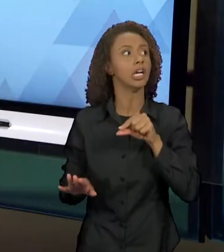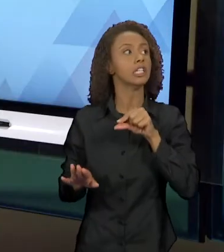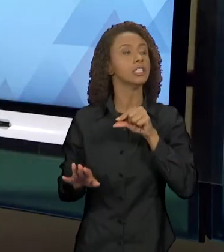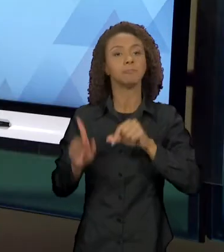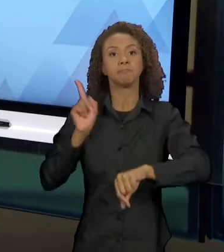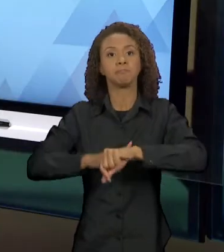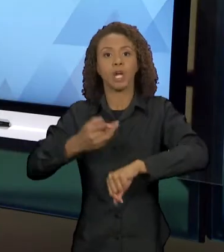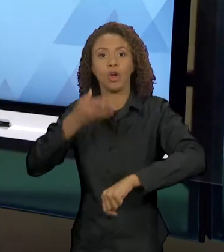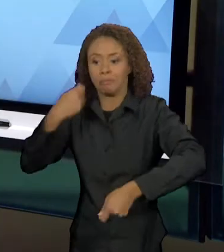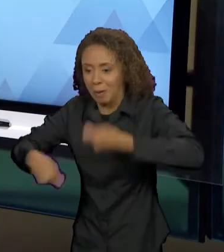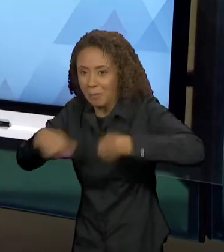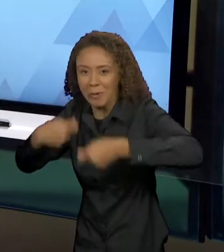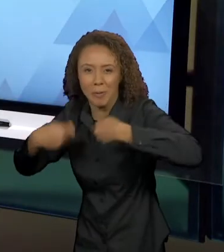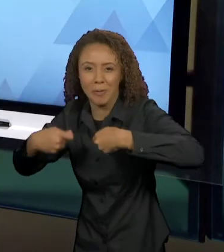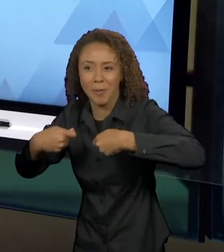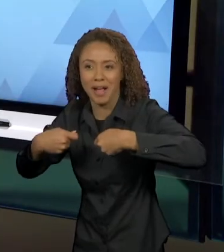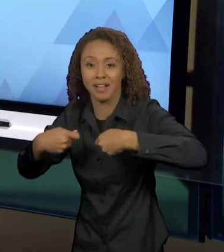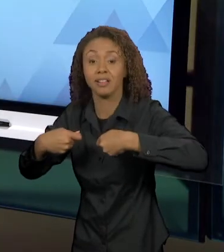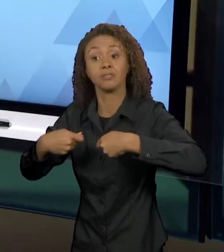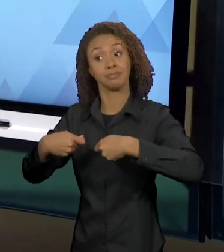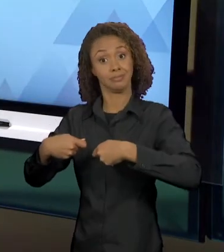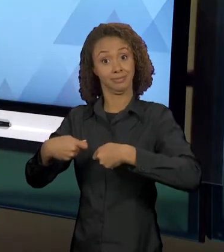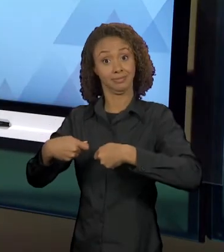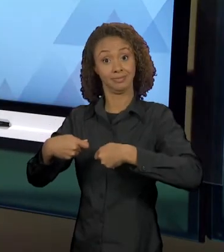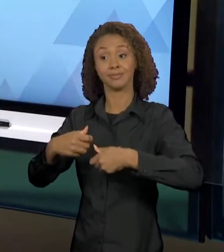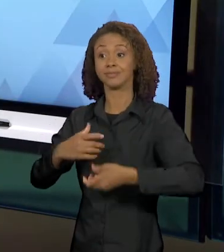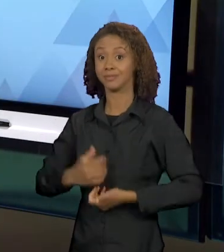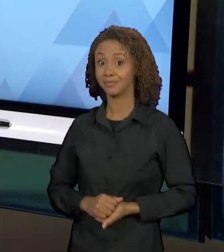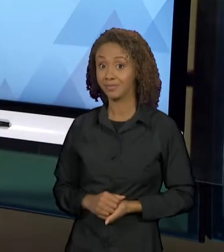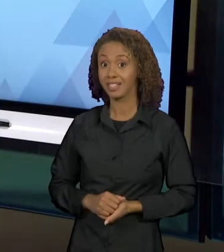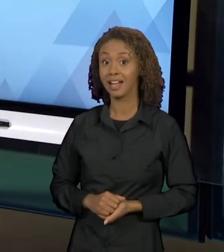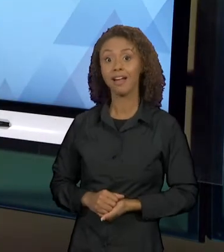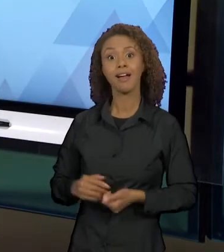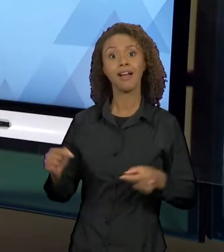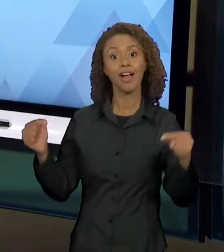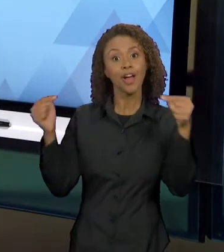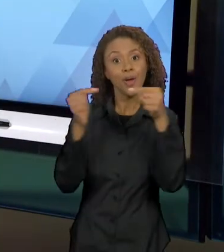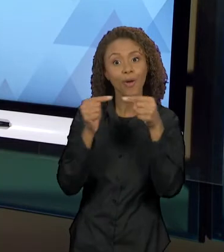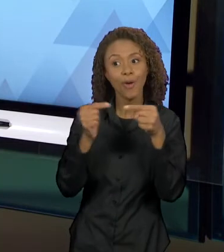TAMBÉM, RETOMA AQUI A RELAÇÃO DA OUTRA FÁBULA QUE